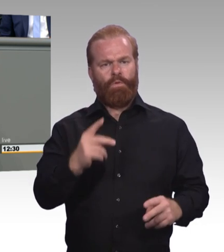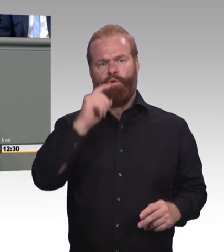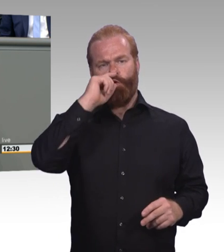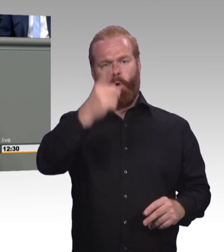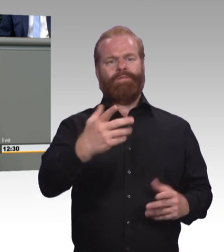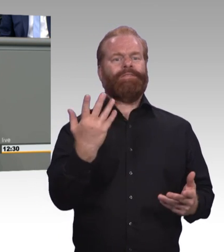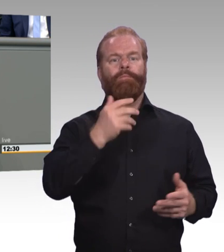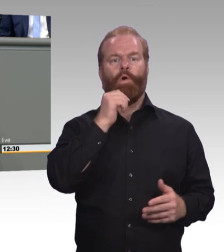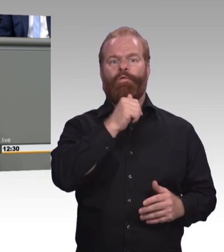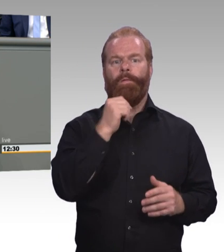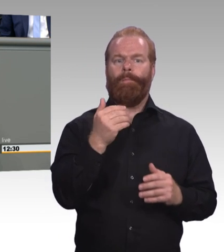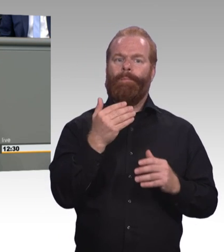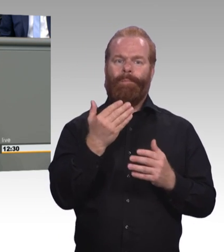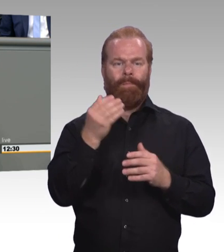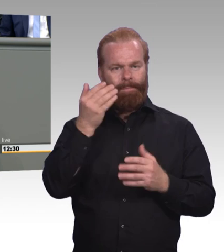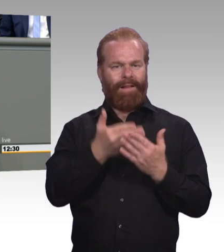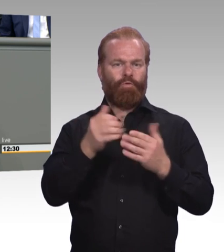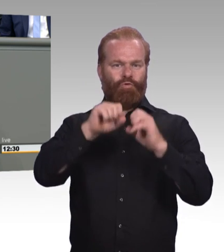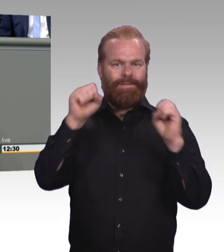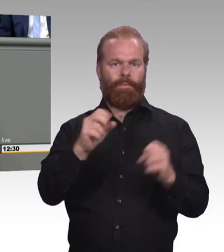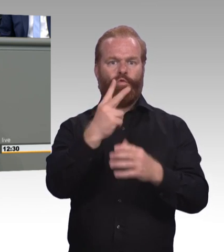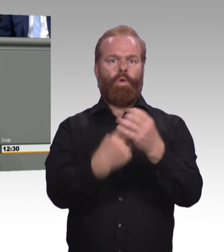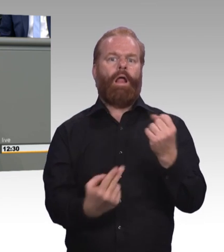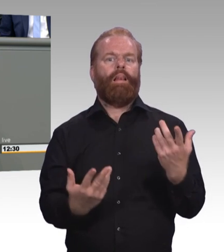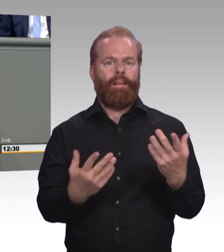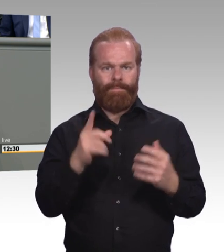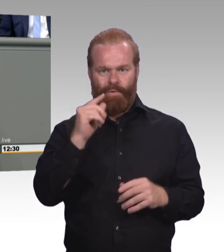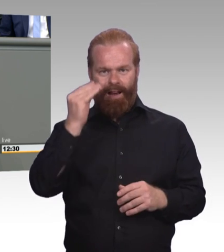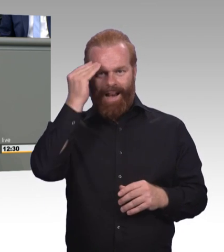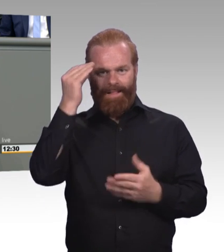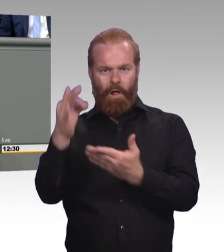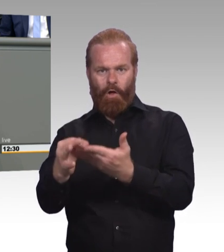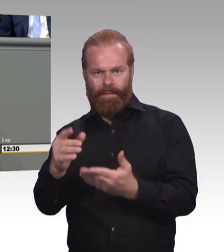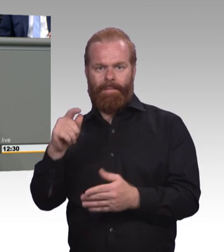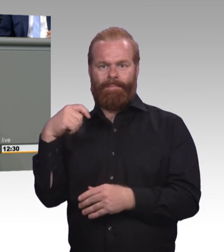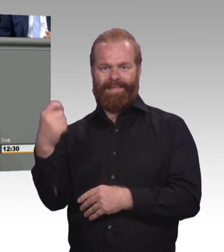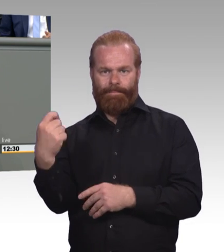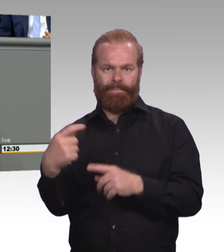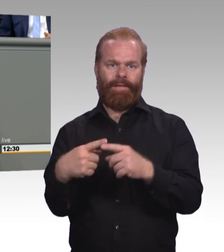Weshalb haben wir unter dem Vorzeichen der Gleichwertigkeit nicht das gleiche Prinzip, wenn es um ein duales Studium geht.